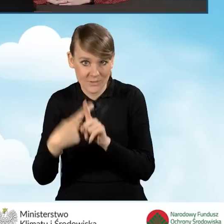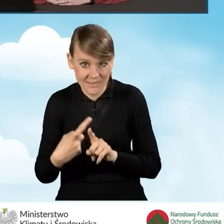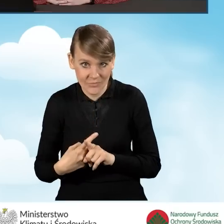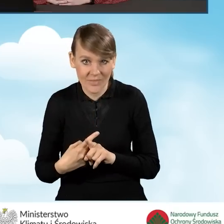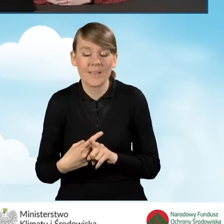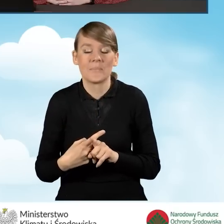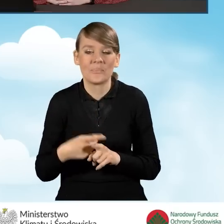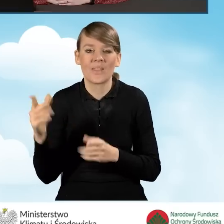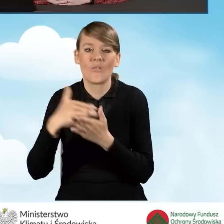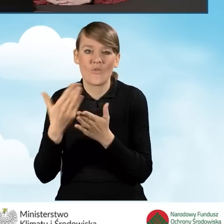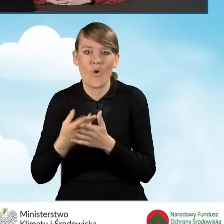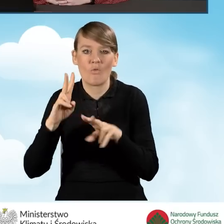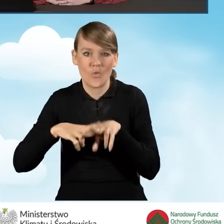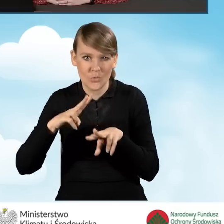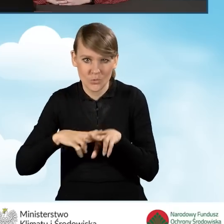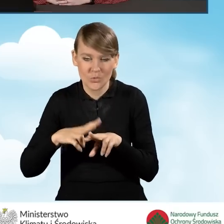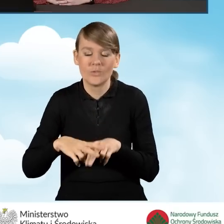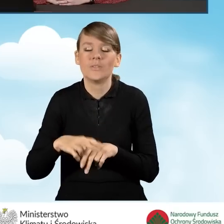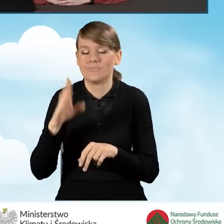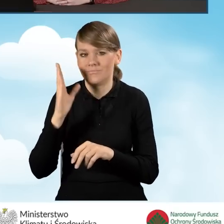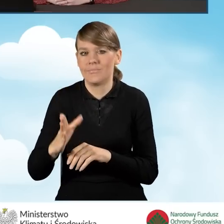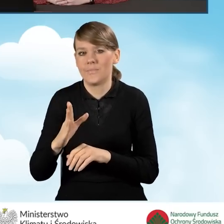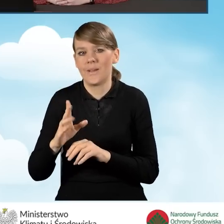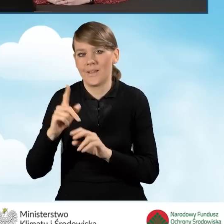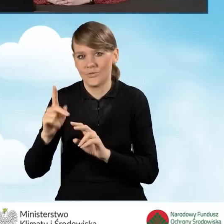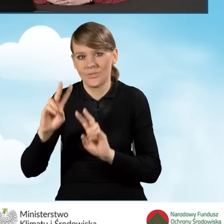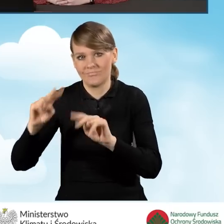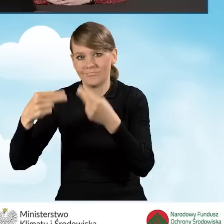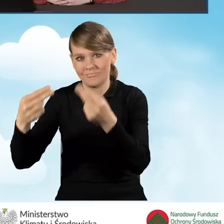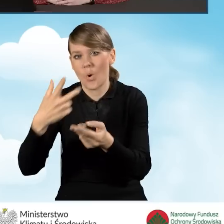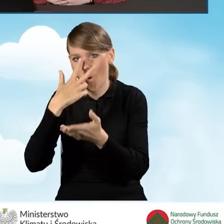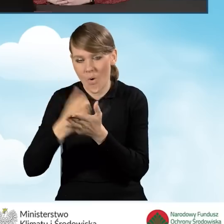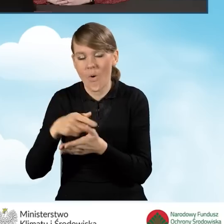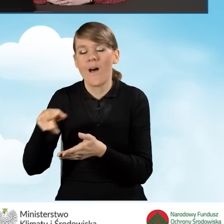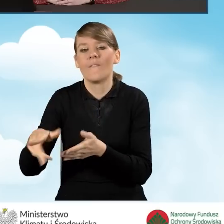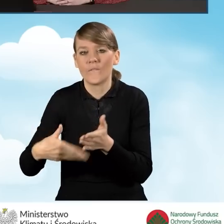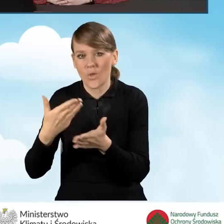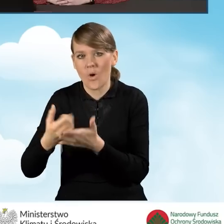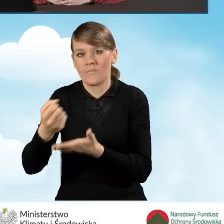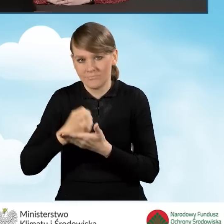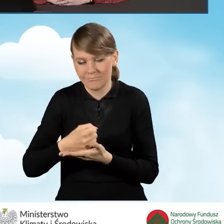oczywiście wojewódzki fundusz przekaże do wnioskodawcy oświadczenie o akceptacji wniosku o dofinansowanie,